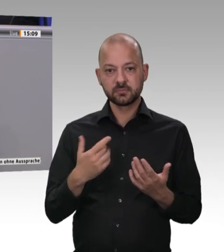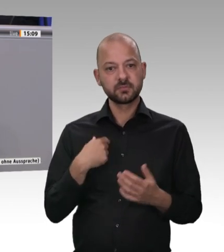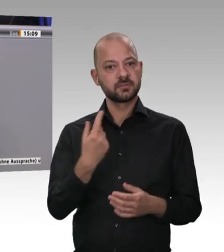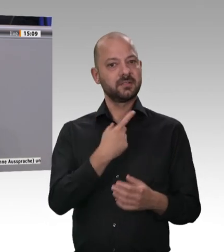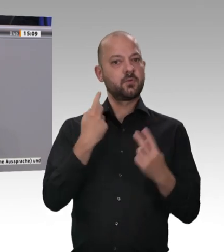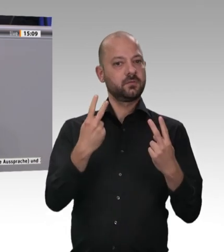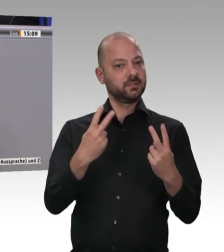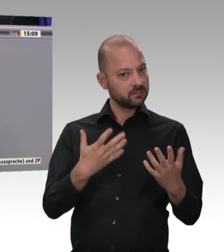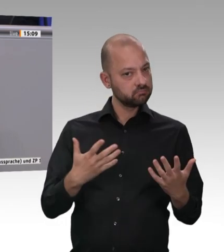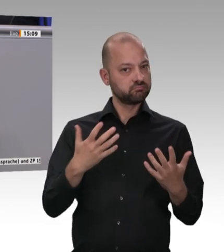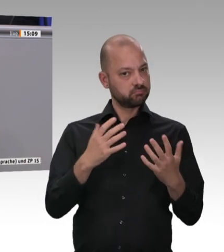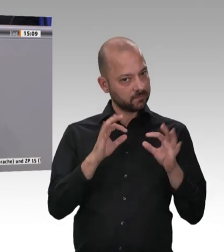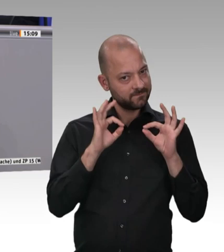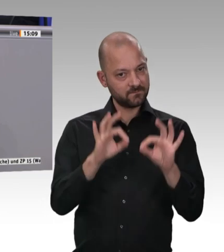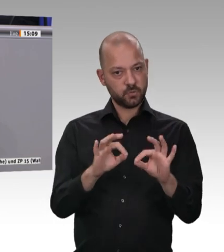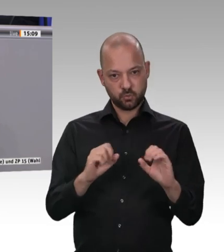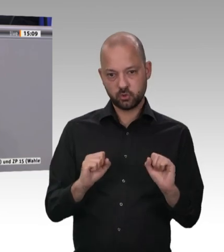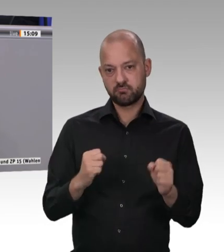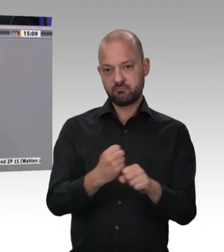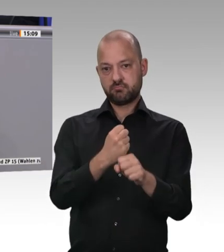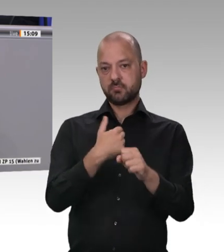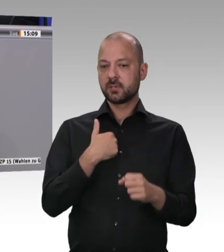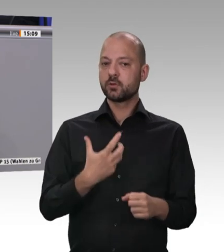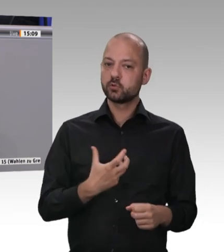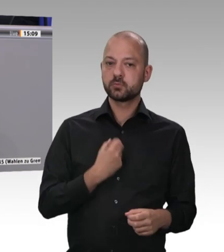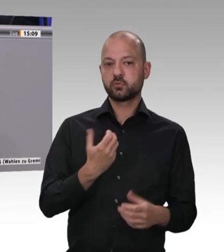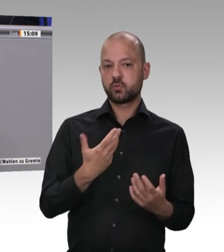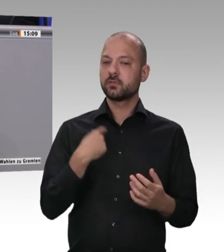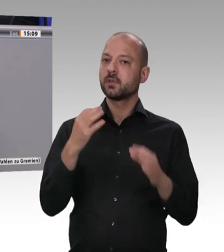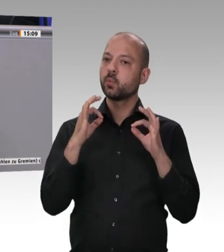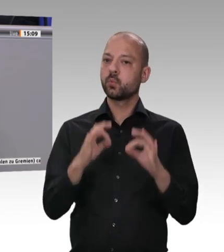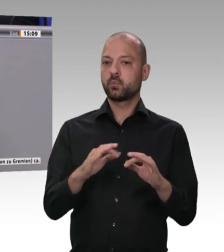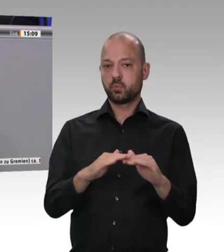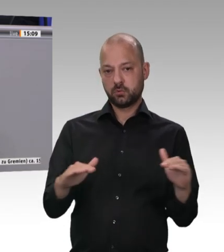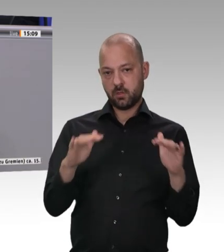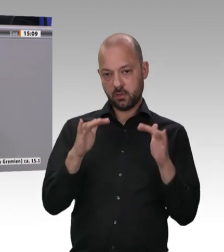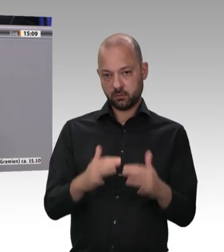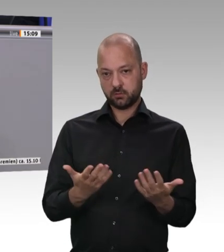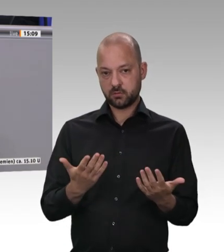ganz gleich, ob sie konventionell oder biologisch produziert worden sind. Aber die Bäuerinnen